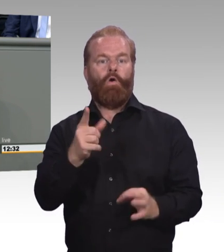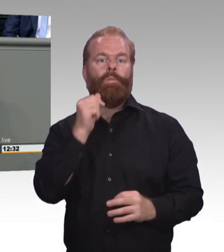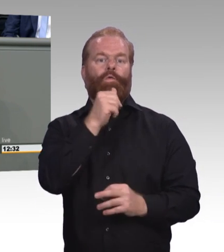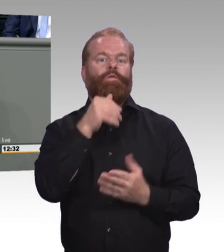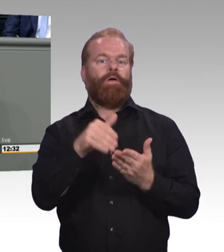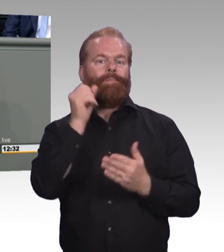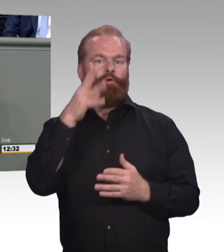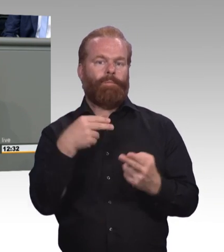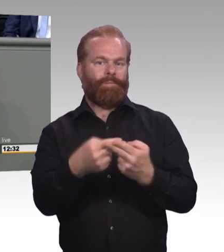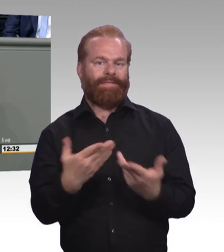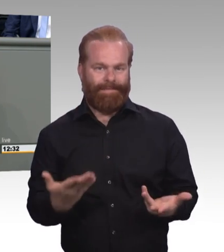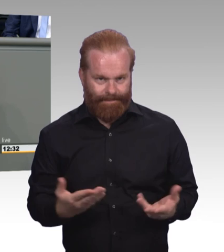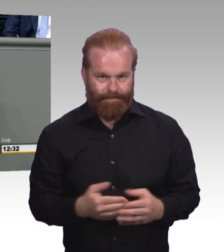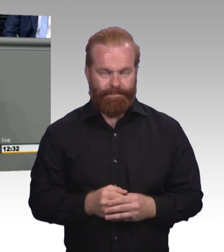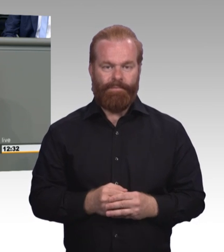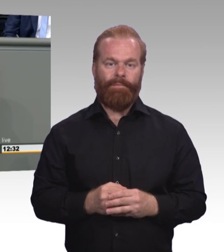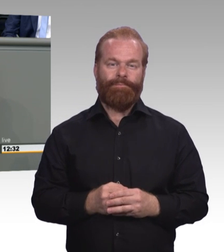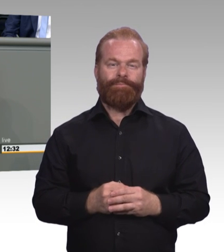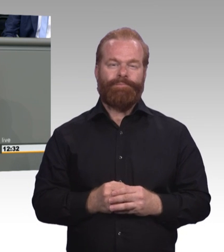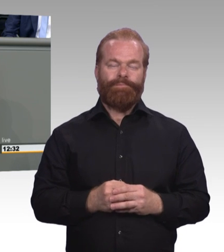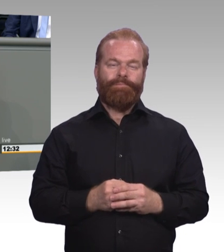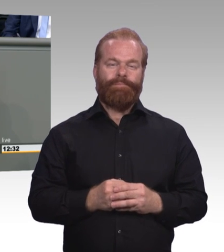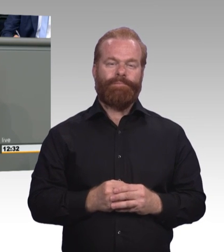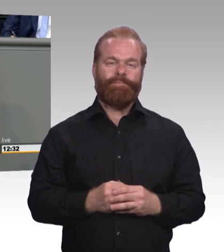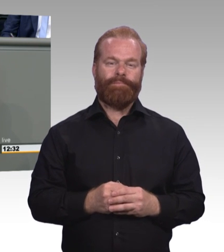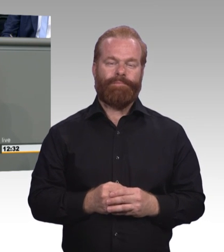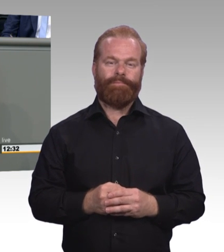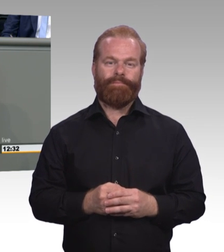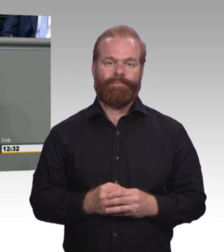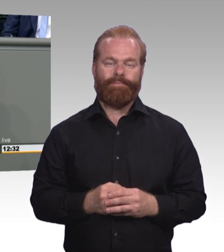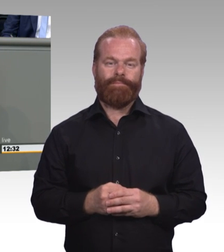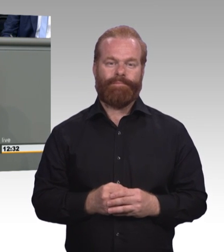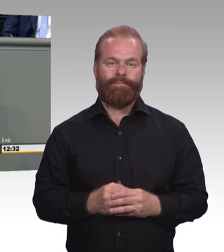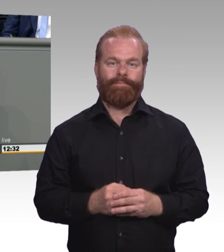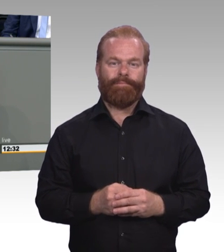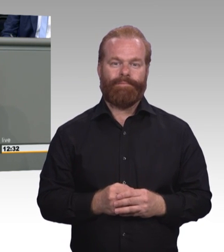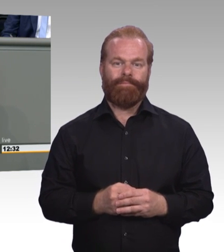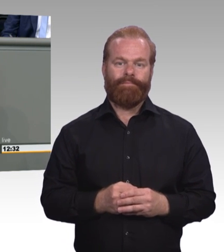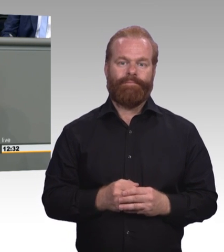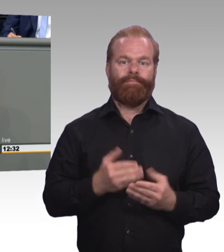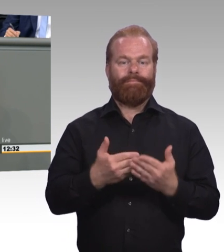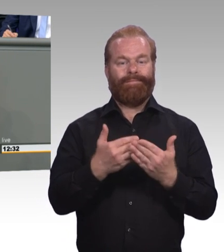ist das Berufsbildungsgesetz novelliert worden. (Präsidium) Herr Kollege, kommen Sie zum Schluss bitte. (Rednerwechsel) Das war ein Gesetz mit Perspektive. Und diese Novellierung ist auch ein Gesetz mit Perspektive.